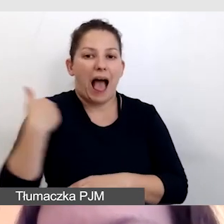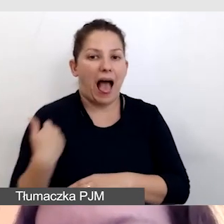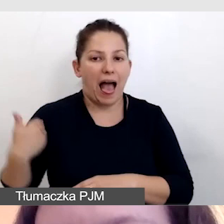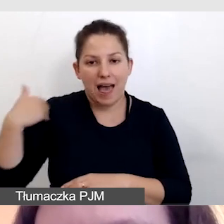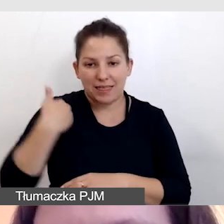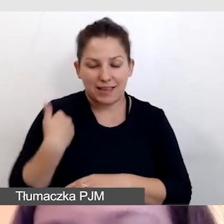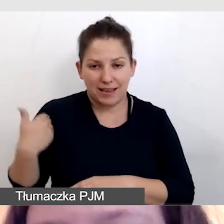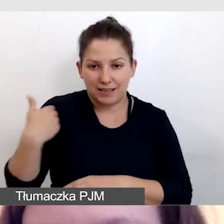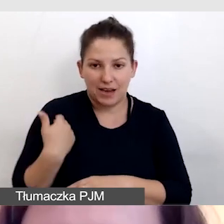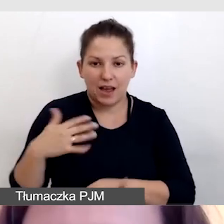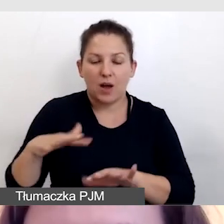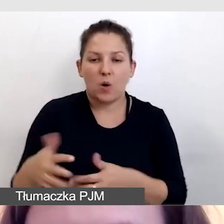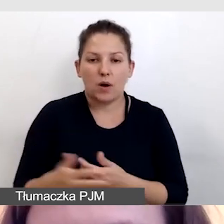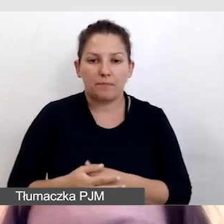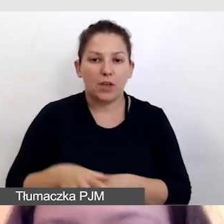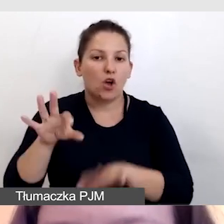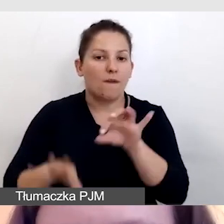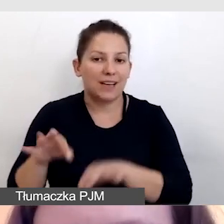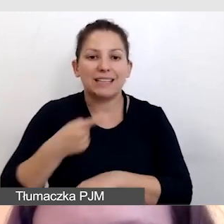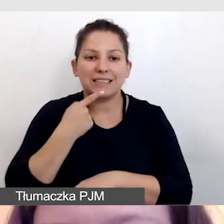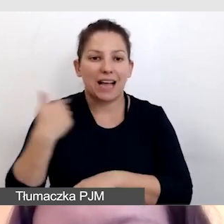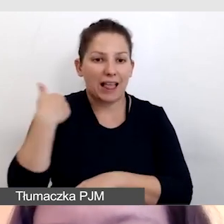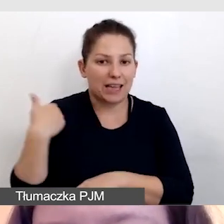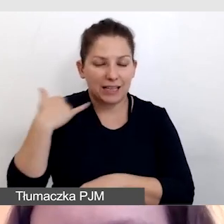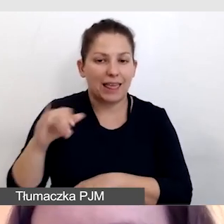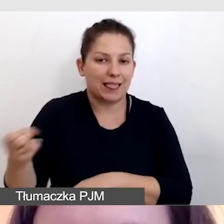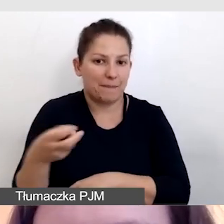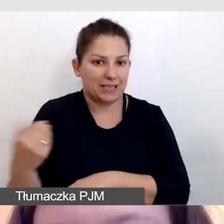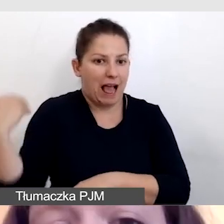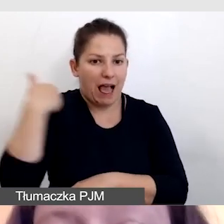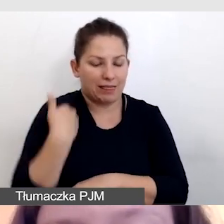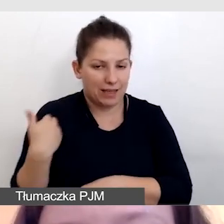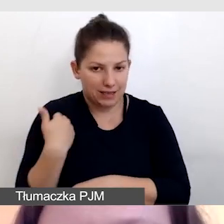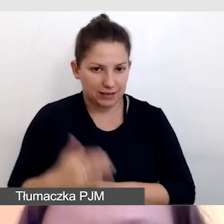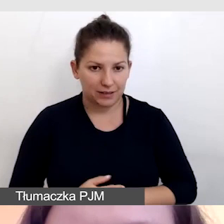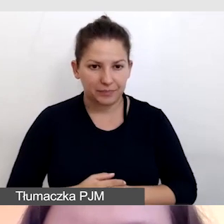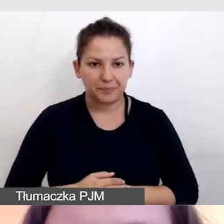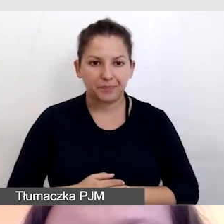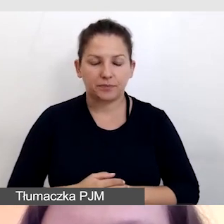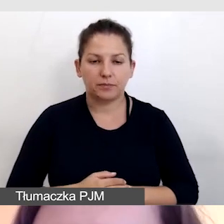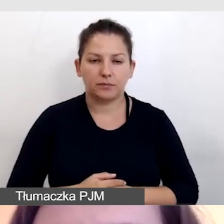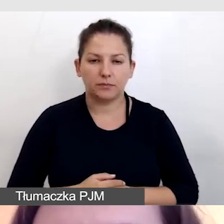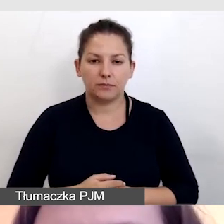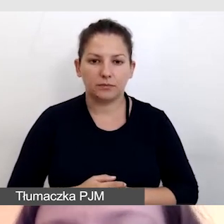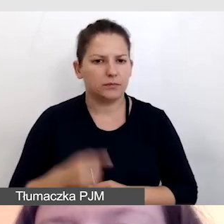czyli konferencja w języku angielskim i napisy angielskie. Zwróćcie uwagę,